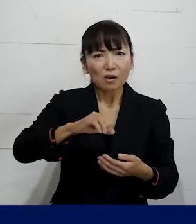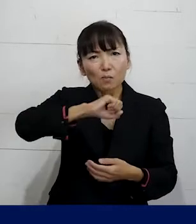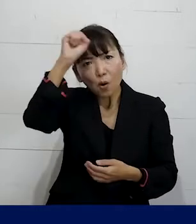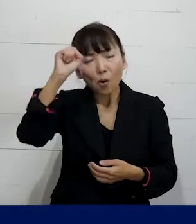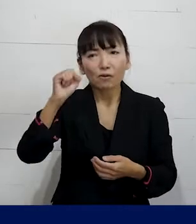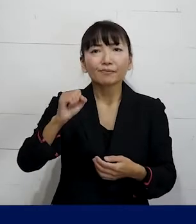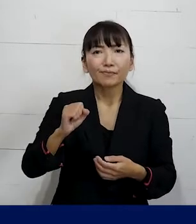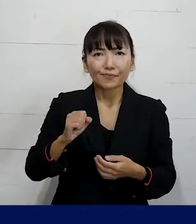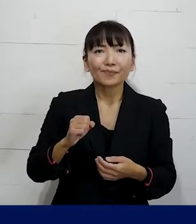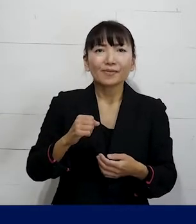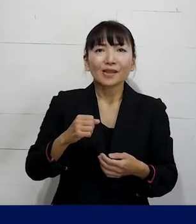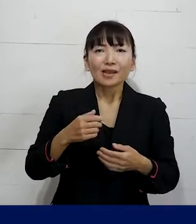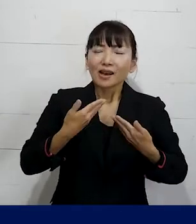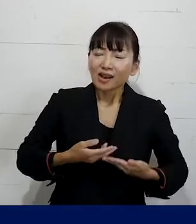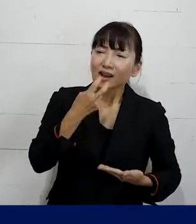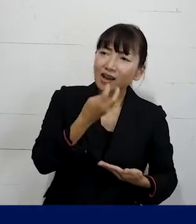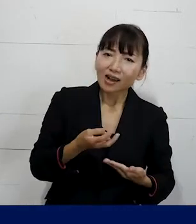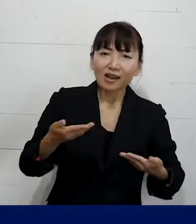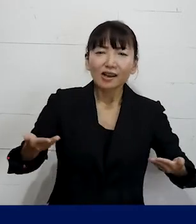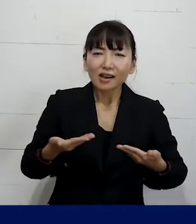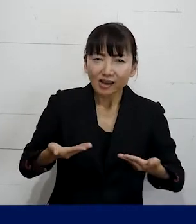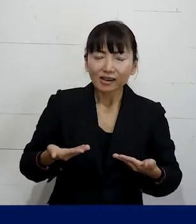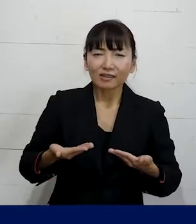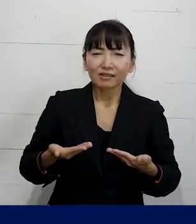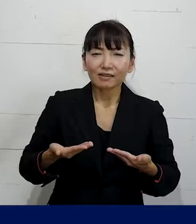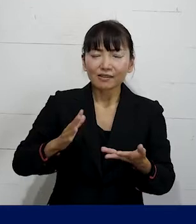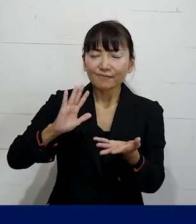風通しが良くて安心して働ける職場に変えていく